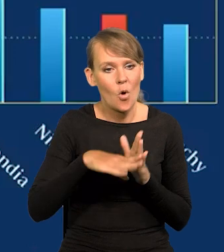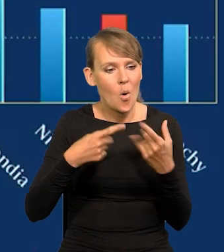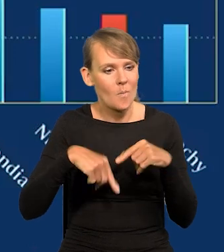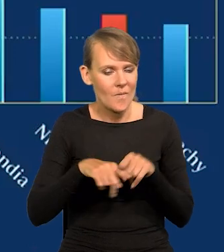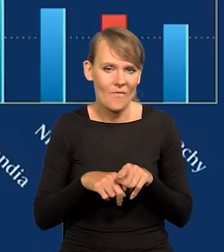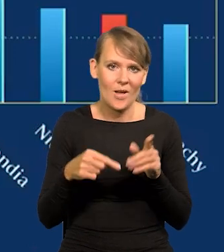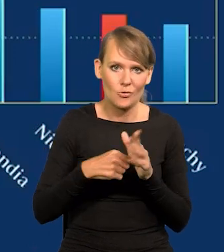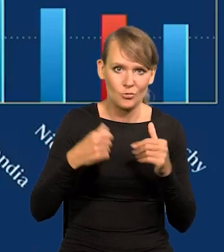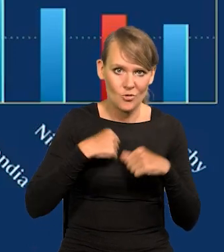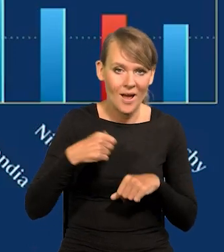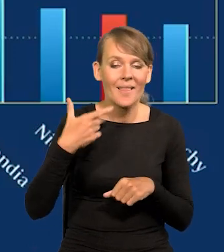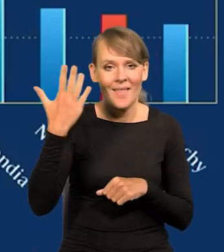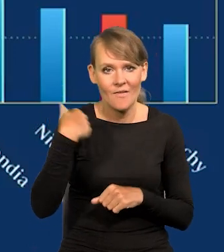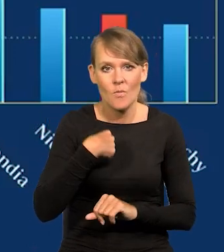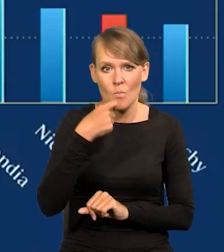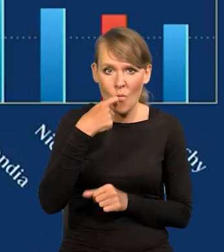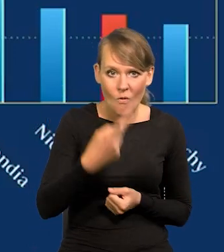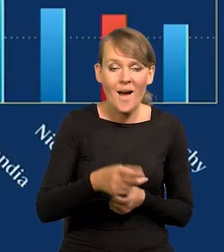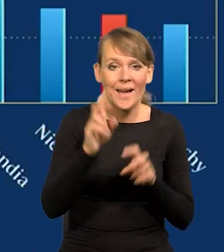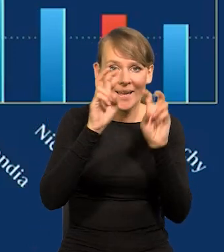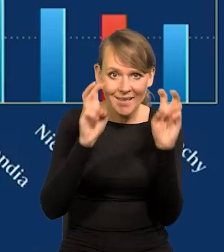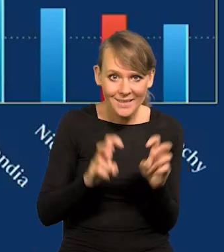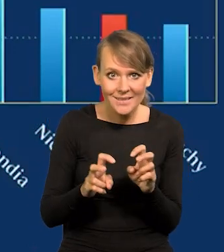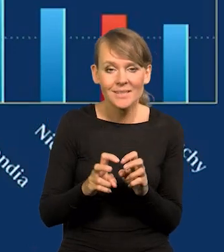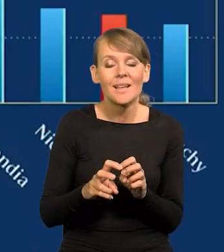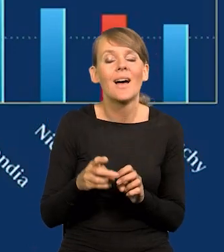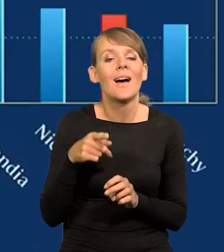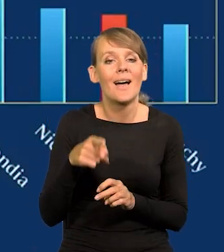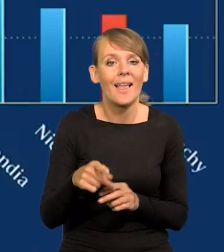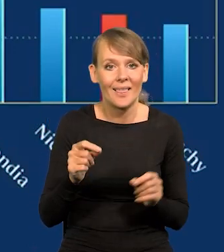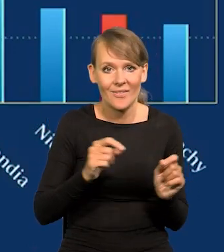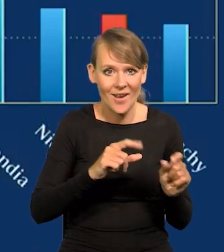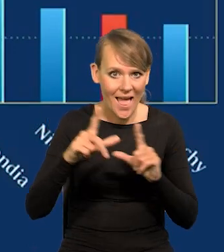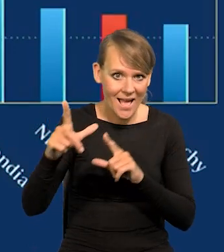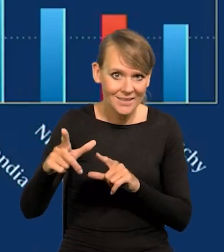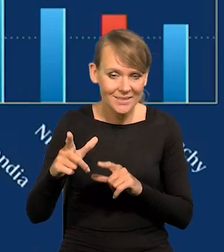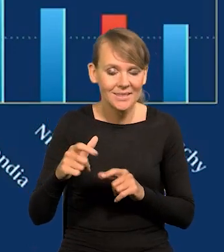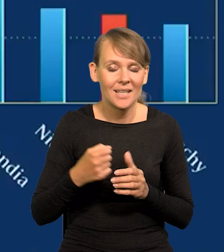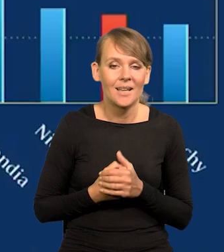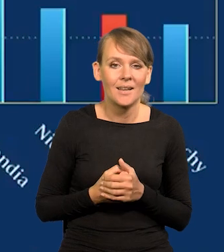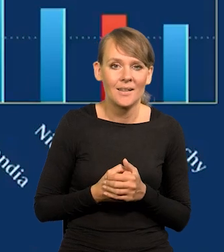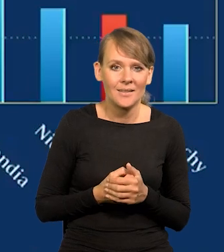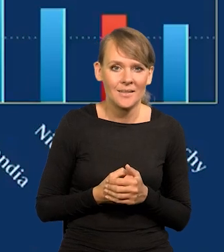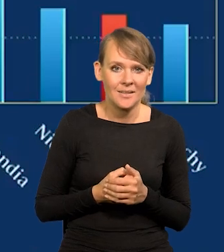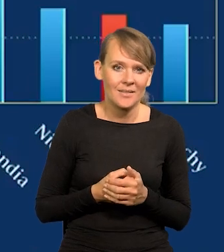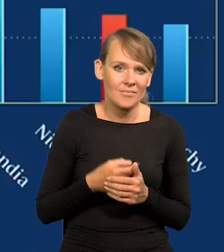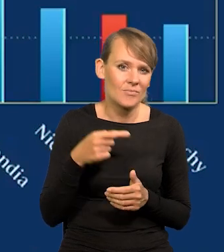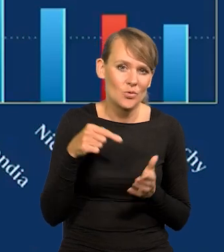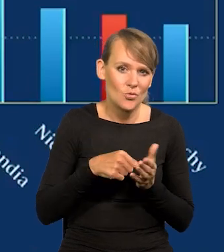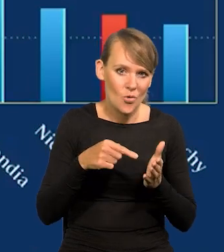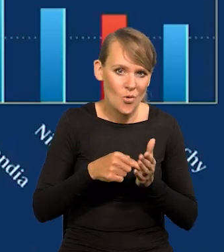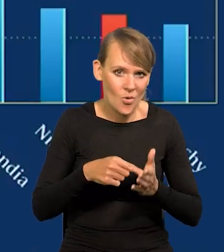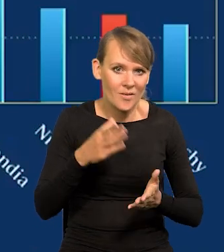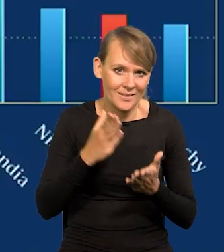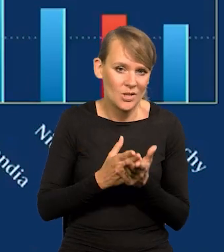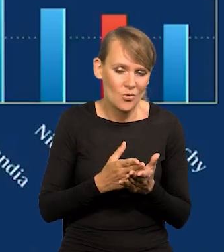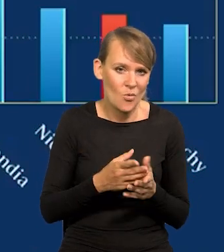Ja Państwu kiedyś mówiłem, że płace w kryzysie, tym kryzysie inflacyjnym, bo tylko taki u nas mieliśmy, nie było bezrobocia,